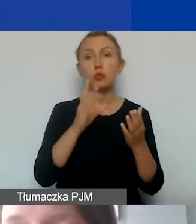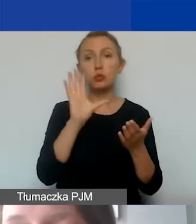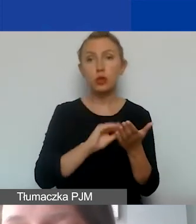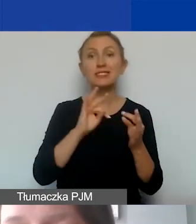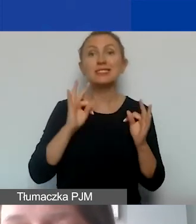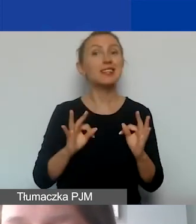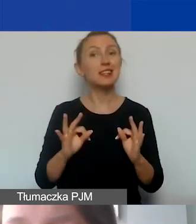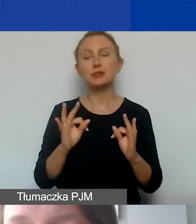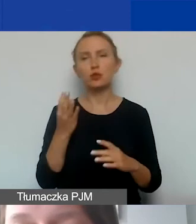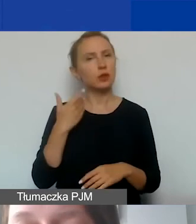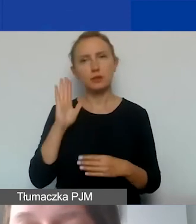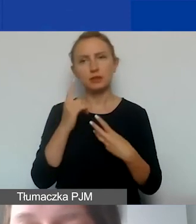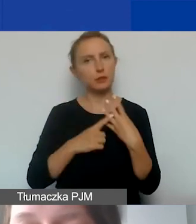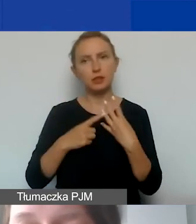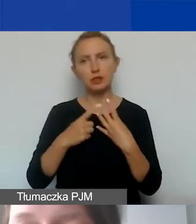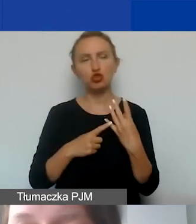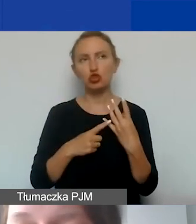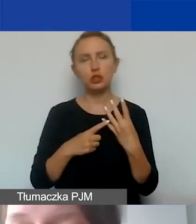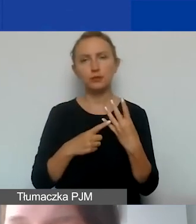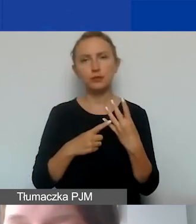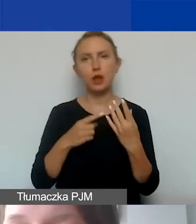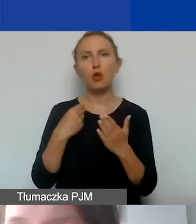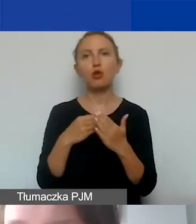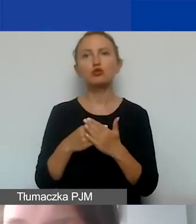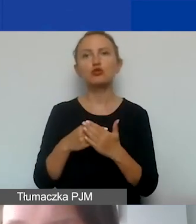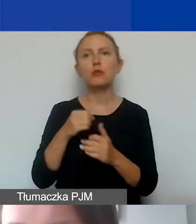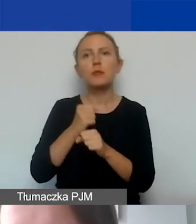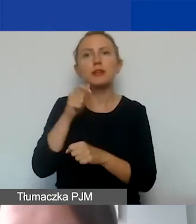nie będziemy liczyli kosztów personelu współpracy dwustronnej,